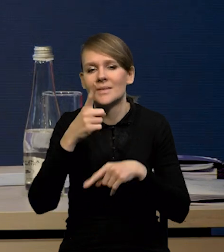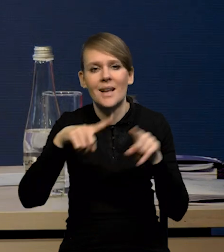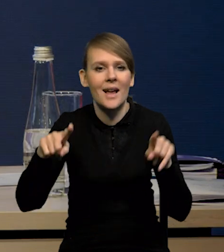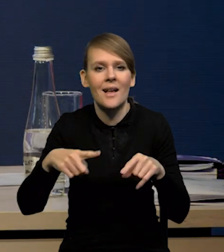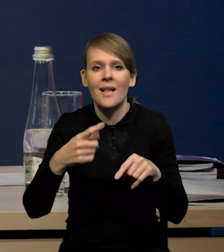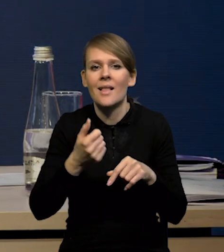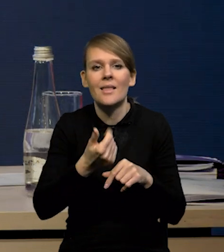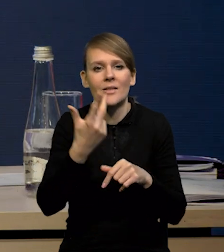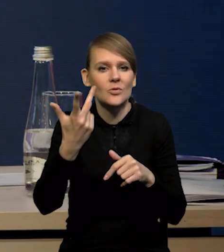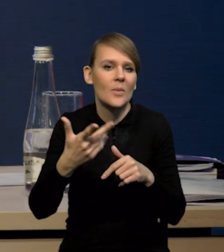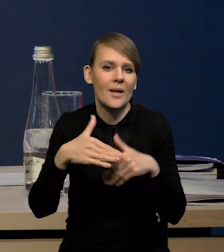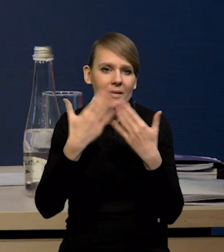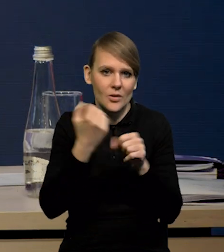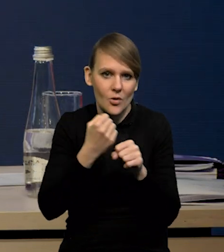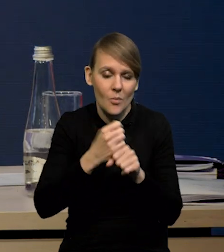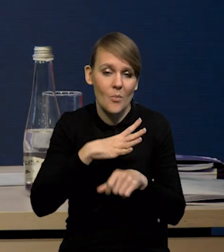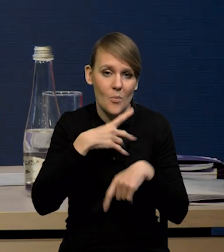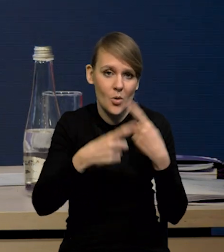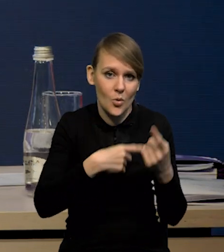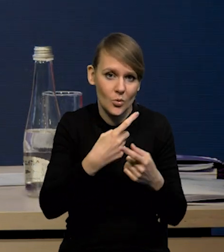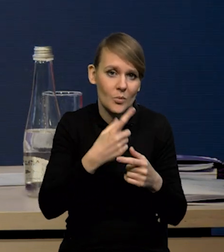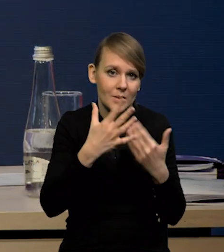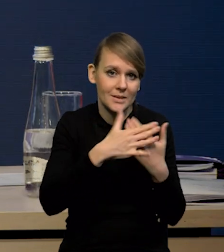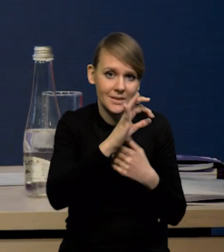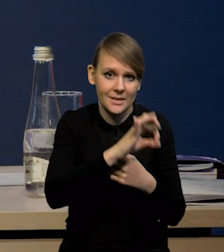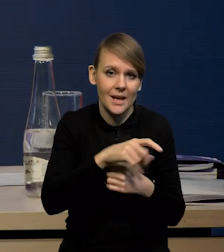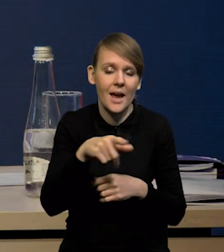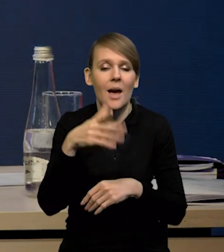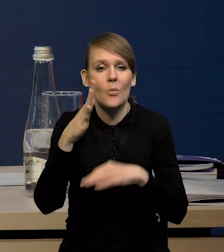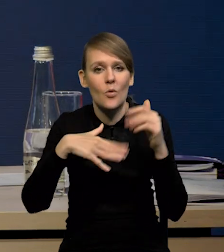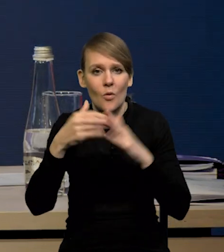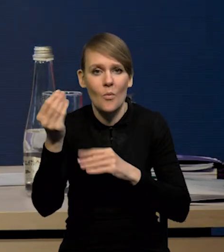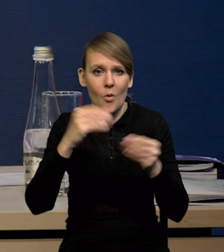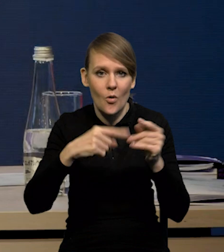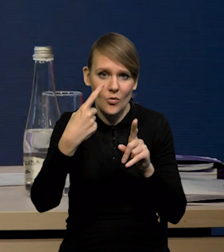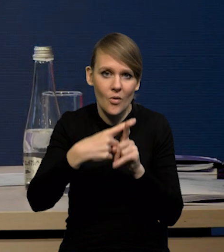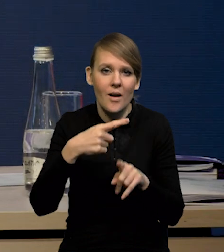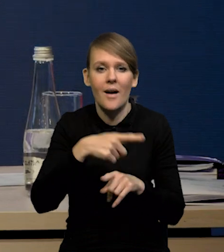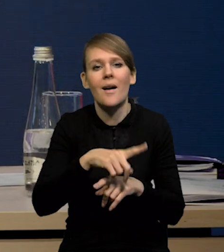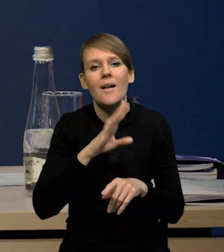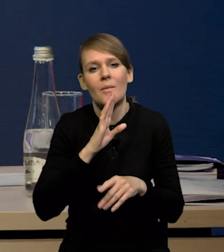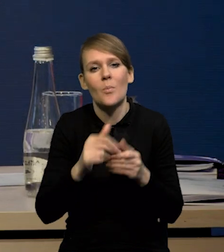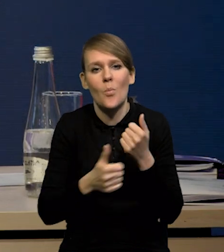mieliśmy produkcję bliską zera, mieliśmy budowlano-montażową dodatnią, ale tu też pewnie zadziałały czynniki pogodowe.